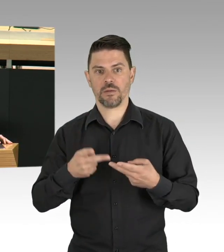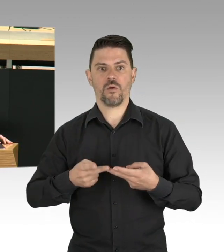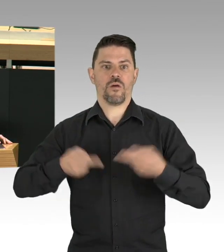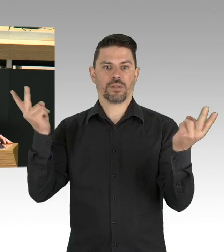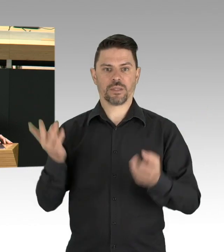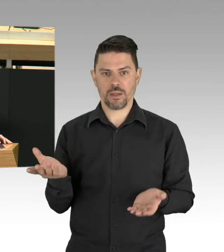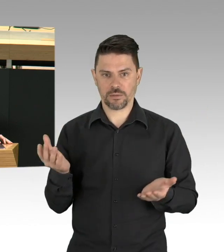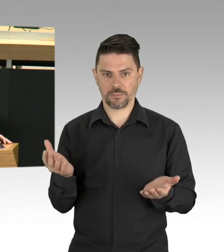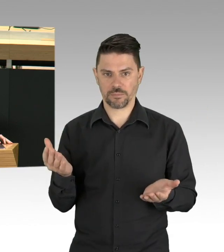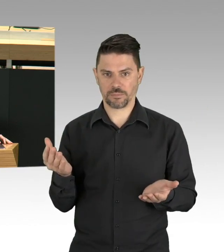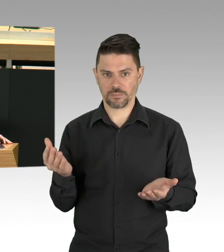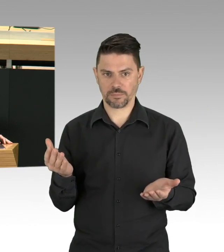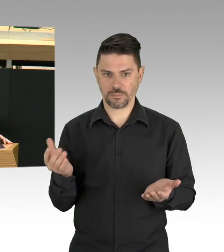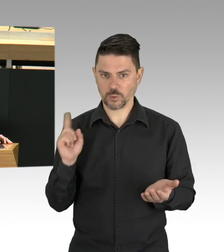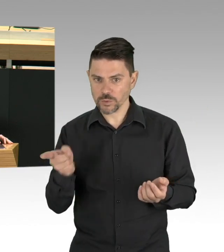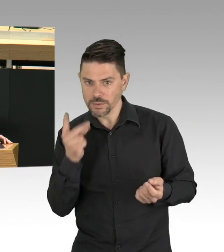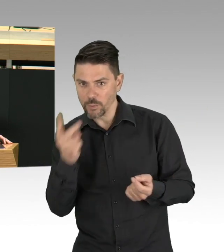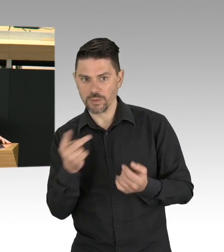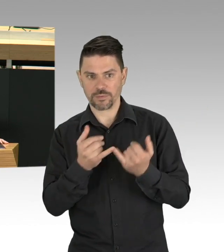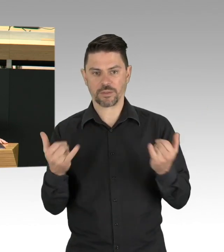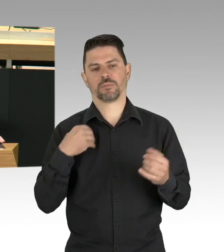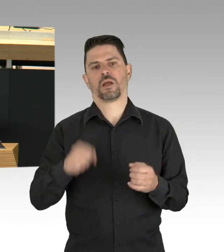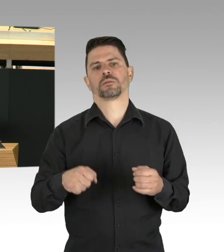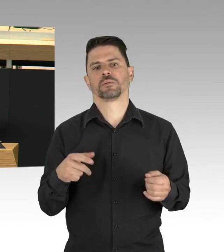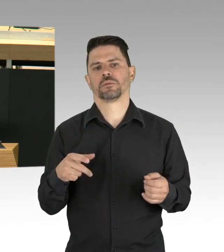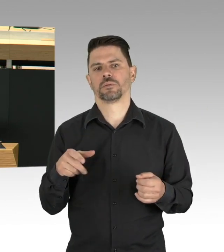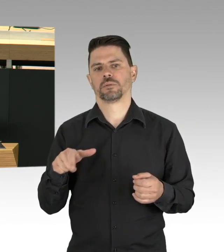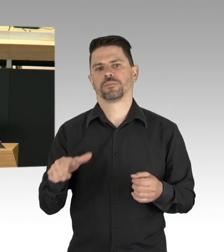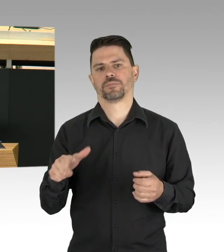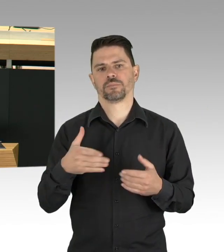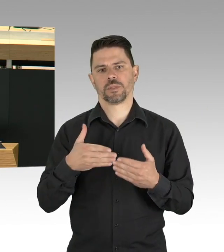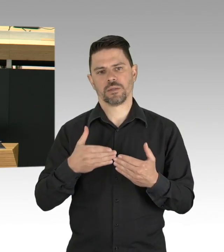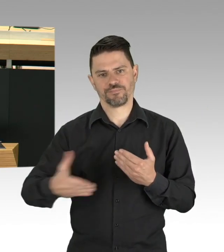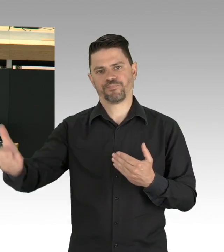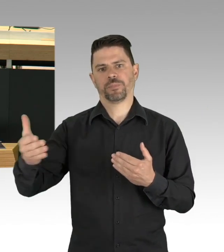Dieser leistet gerade eine herausragende Arbeit. Aber es fehlen noch verbindliche Absprachen